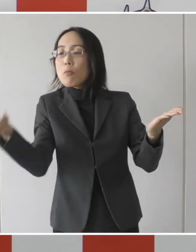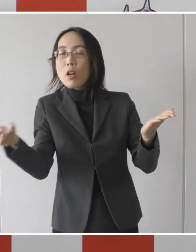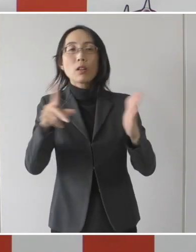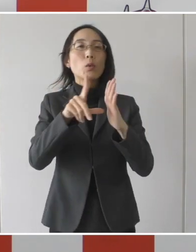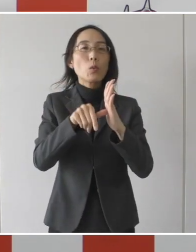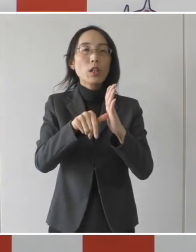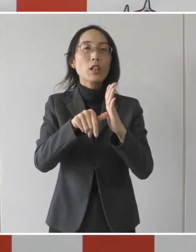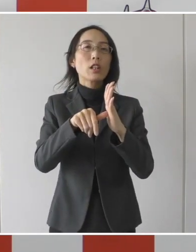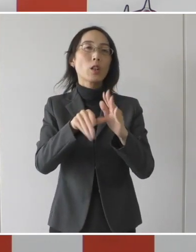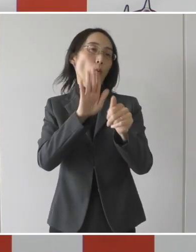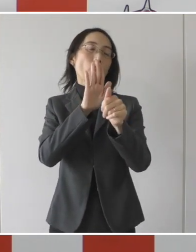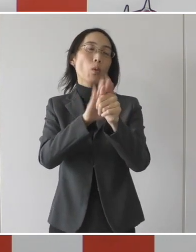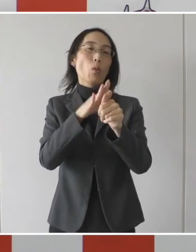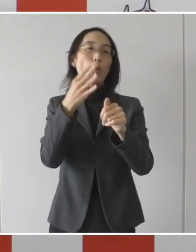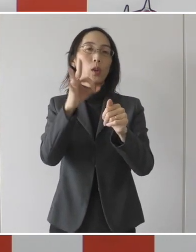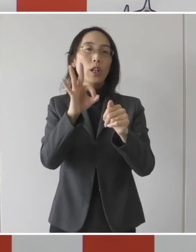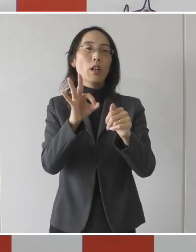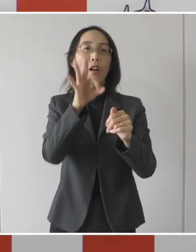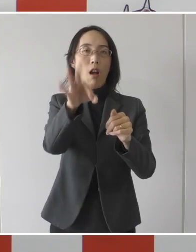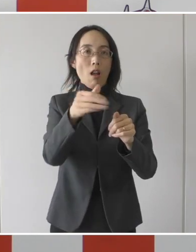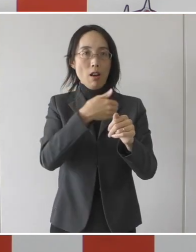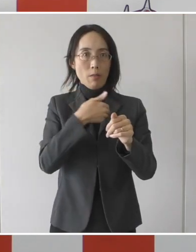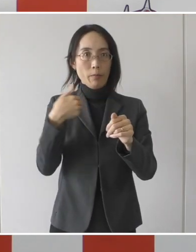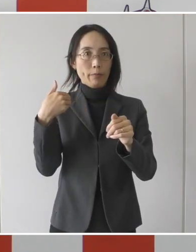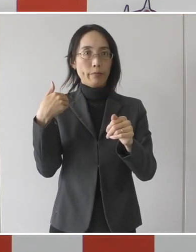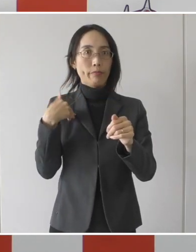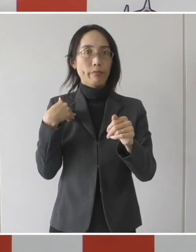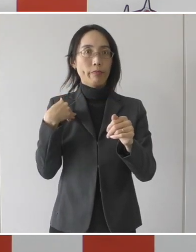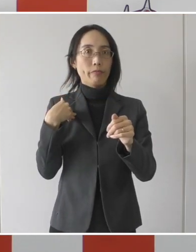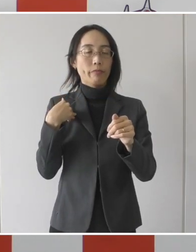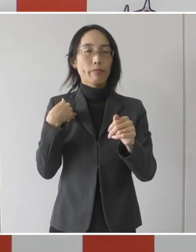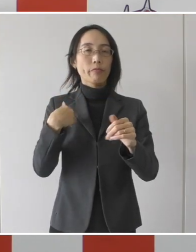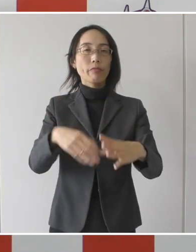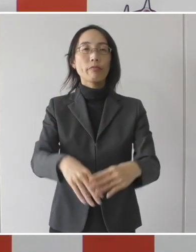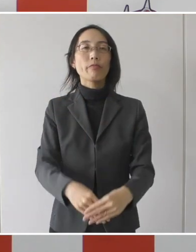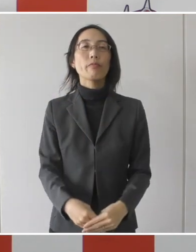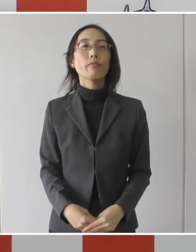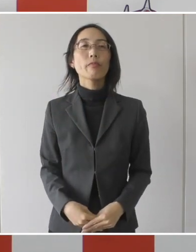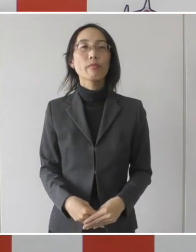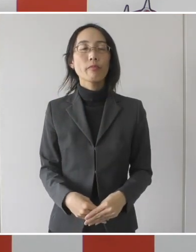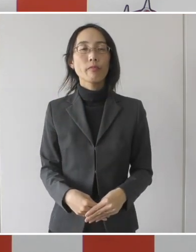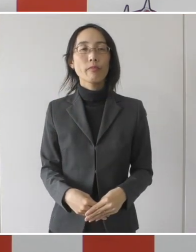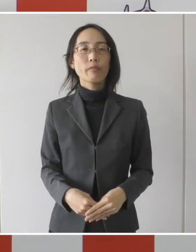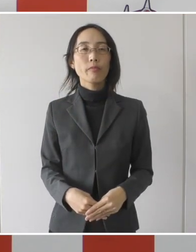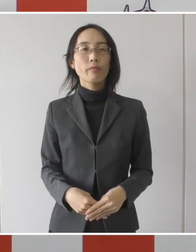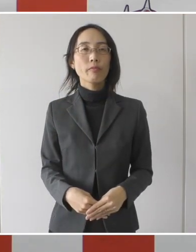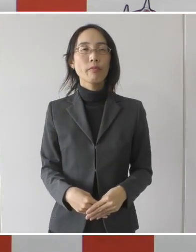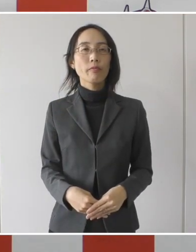支給対象、協力金をお支払いする対象になるということであります。